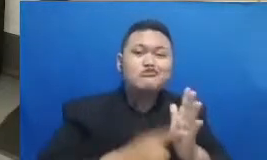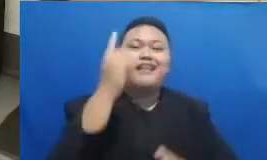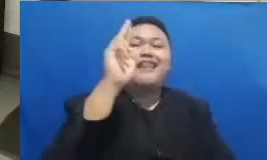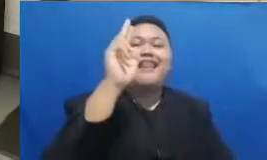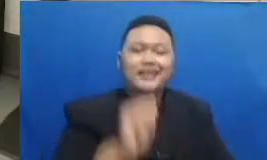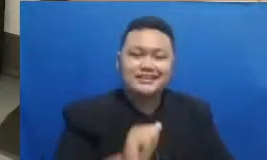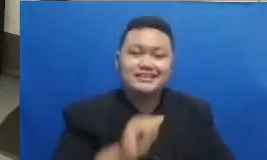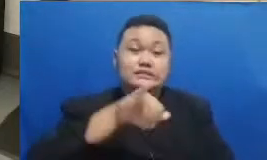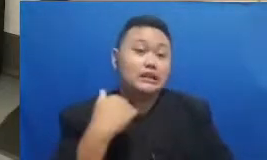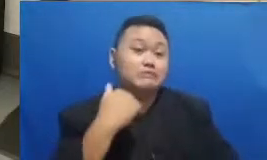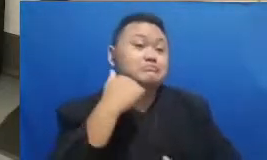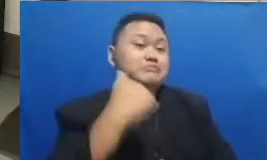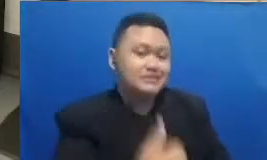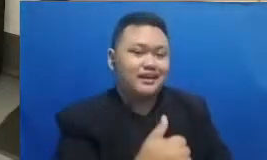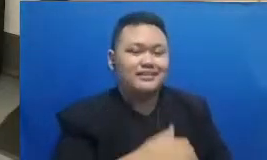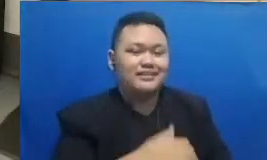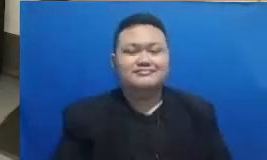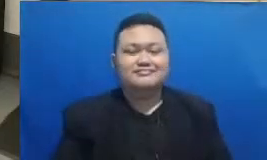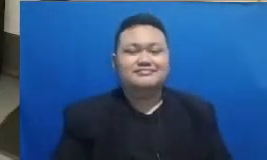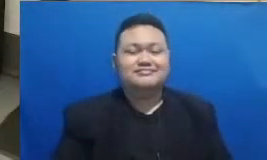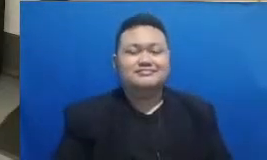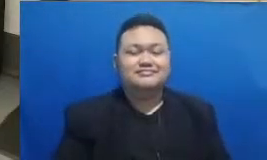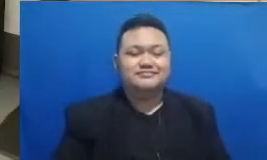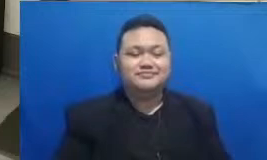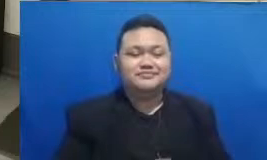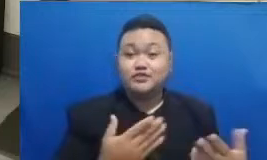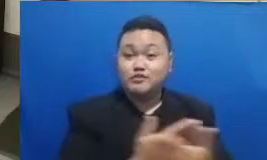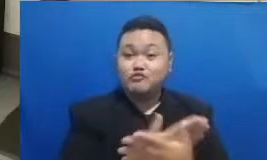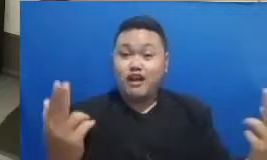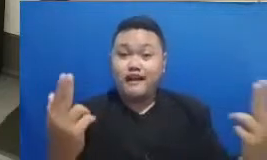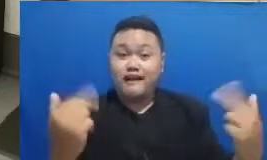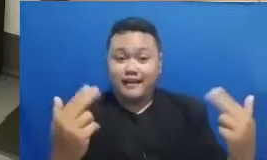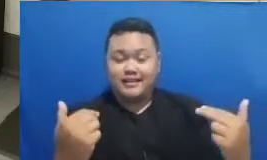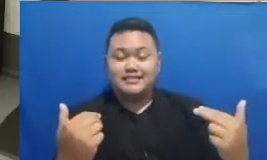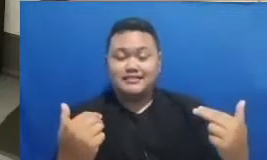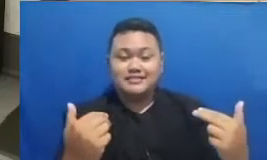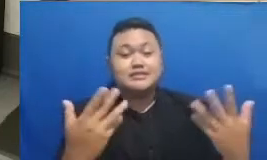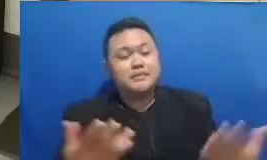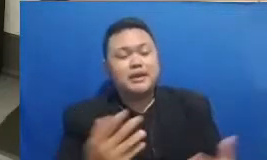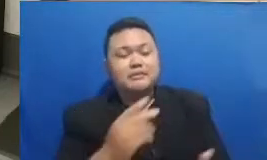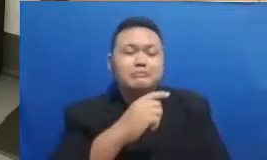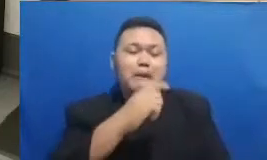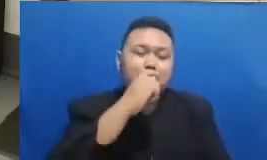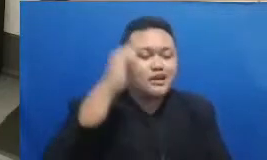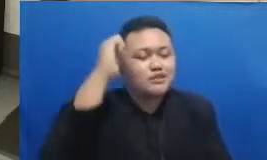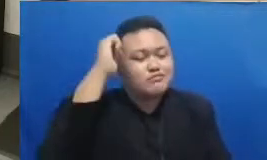hadir di acara kali ini yang paling keren juga adalah bapak dan ibu guru tercinta yang hadir